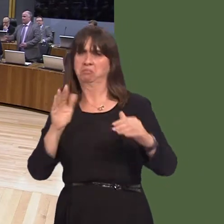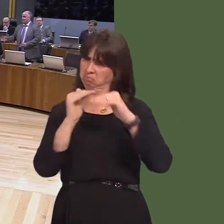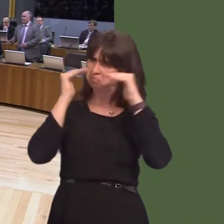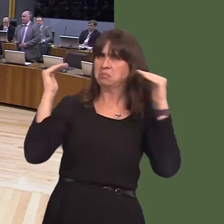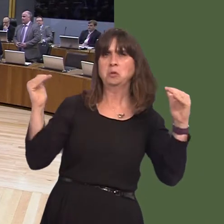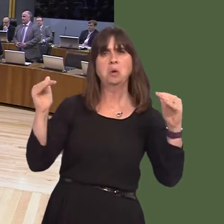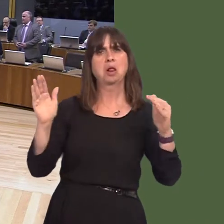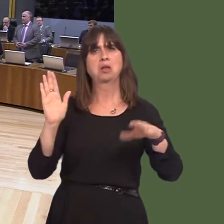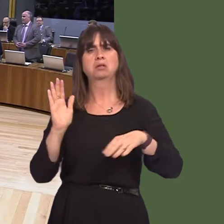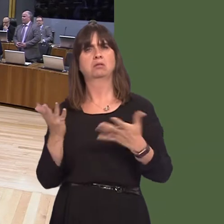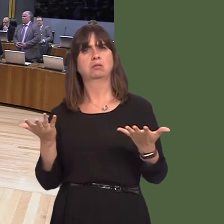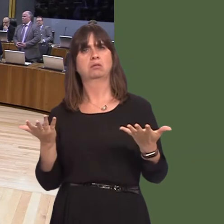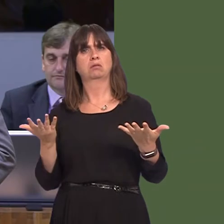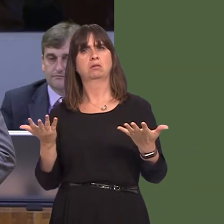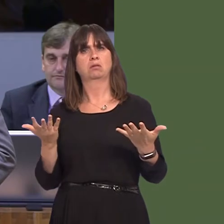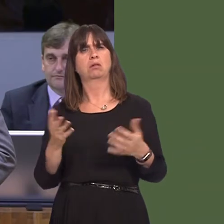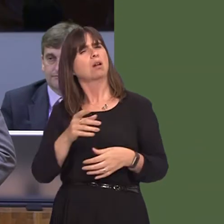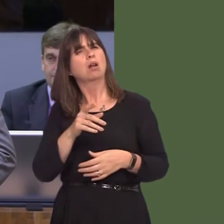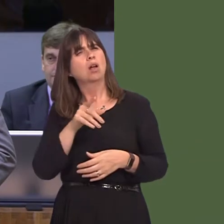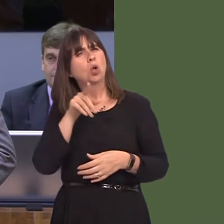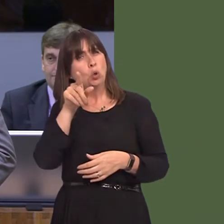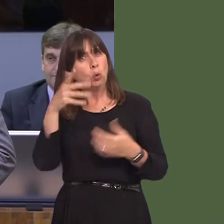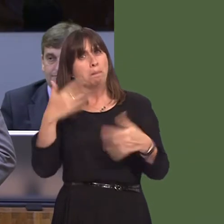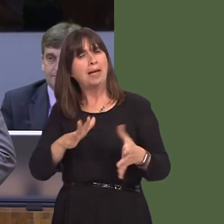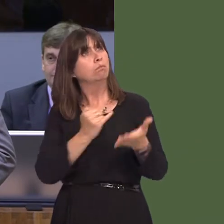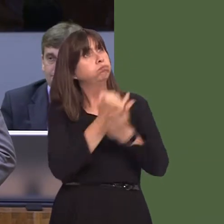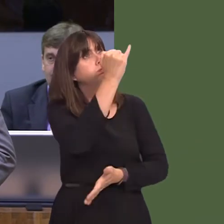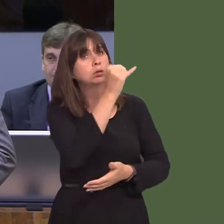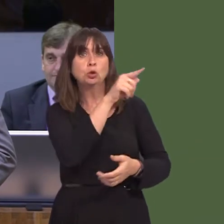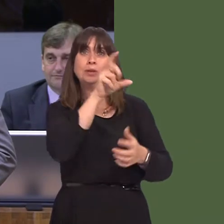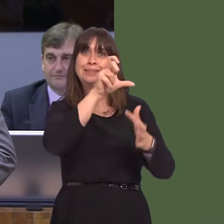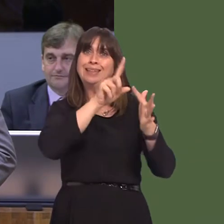of whatever sex you are. What representations did you make to the chief executive of Qatar